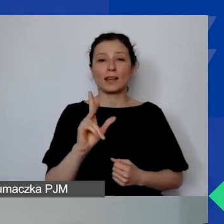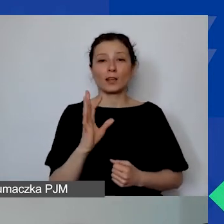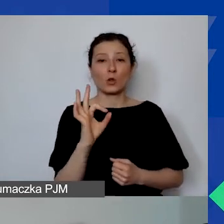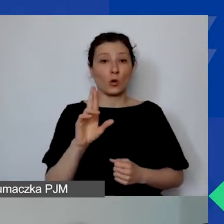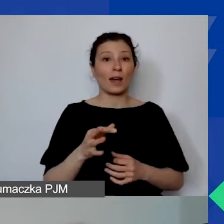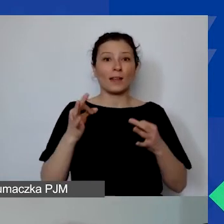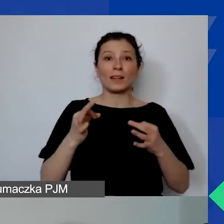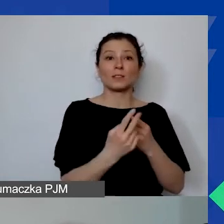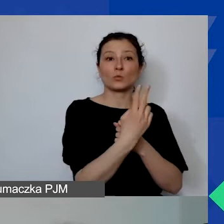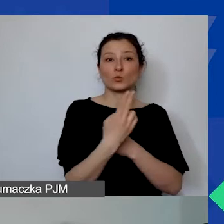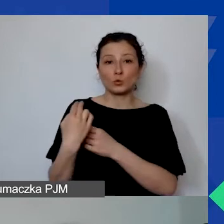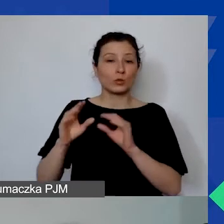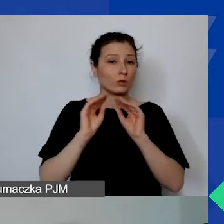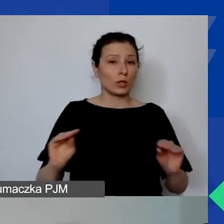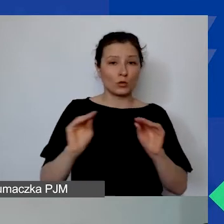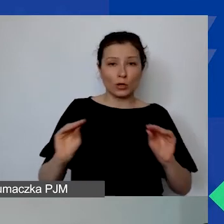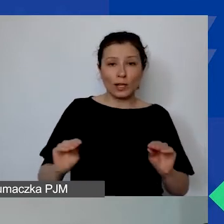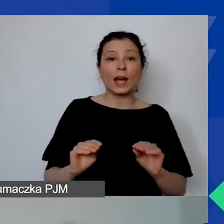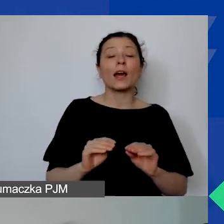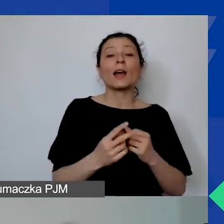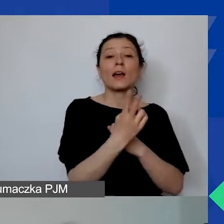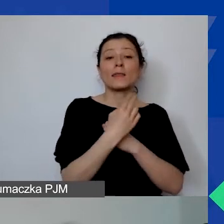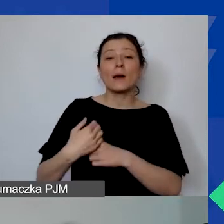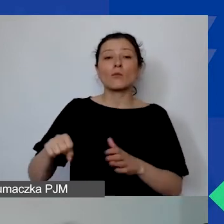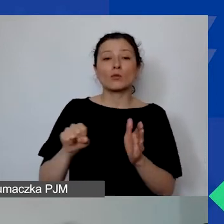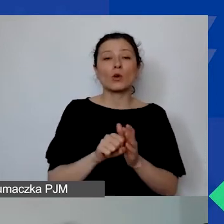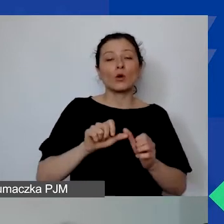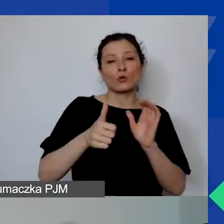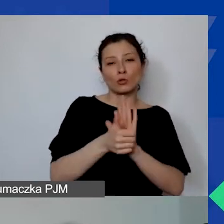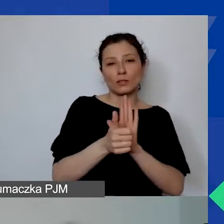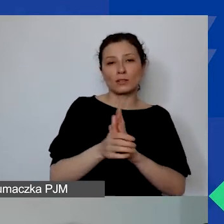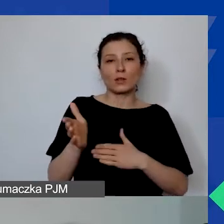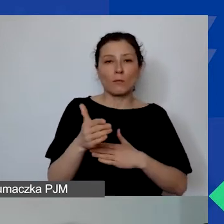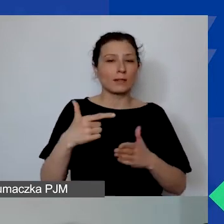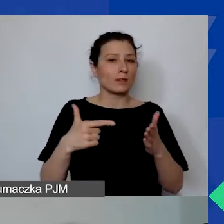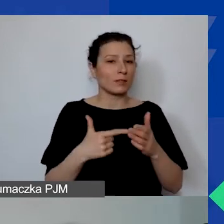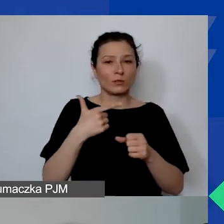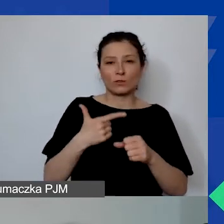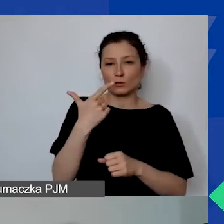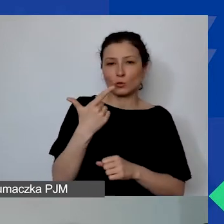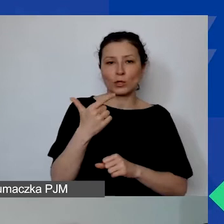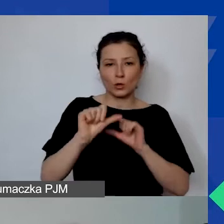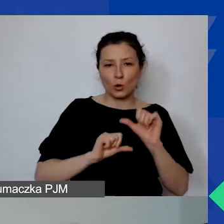Ten nabór i ta rekrutacja potrwa do 16 marca 2022 roku.